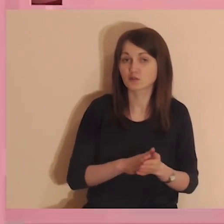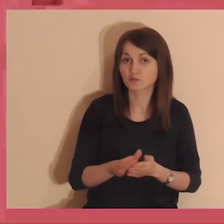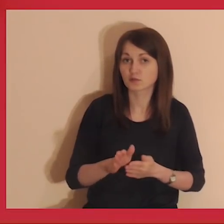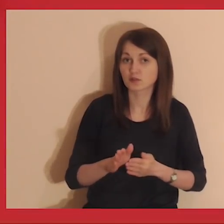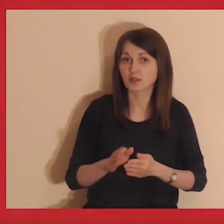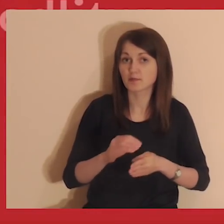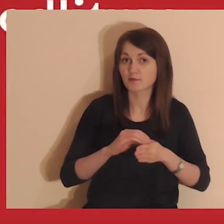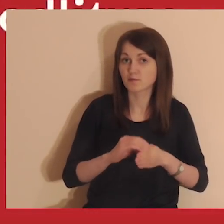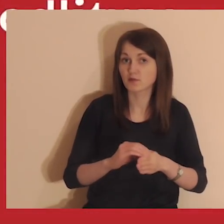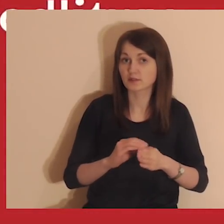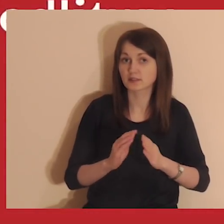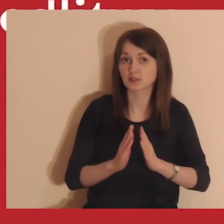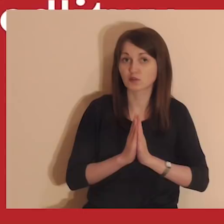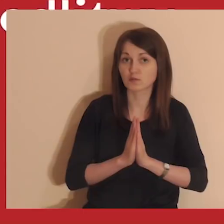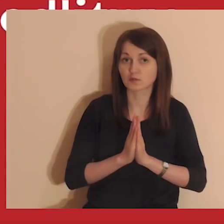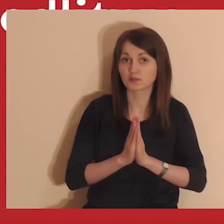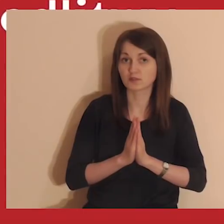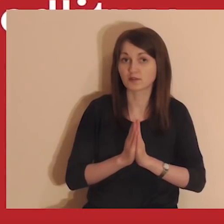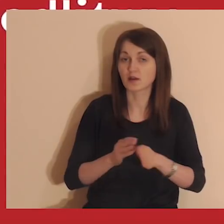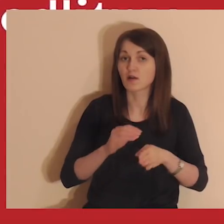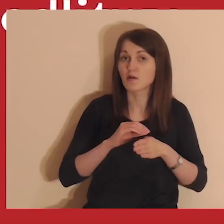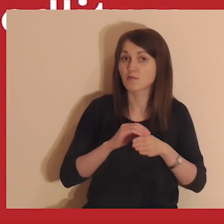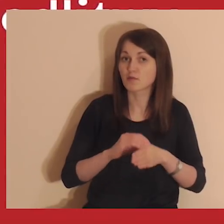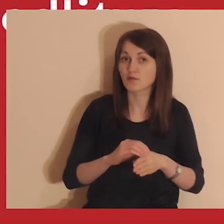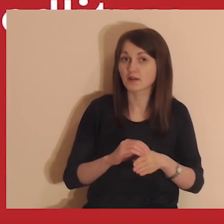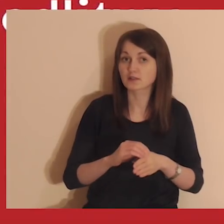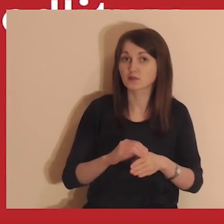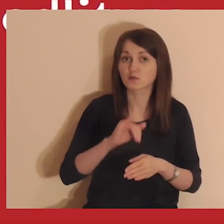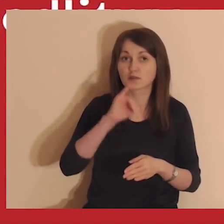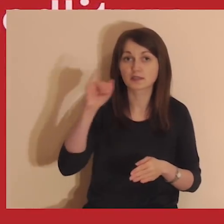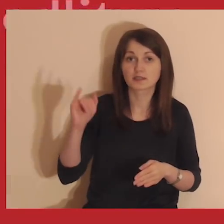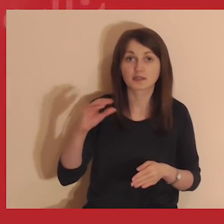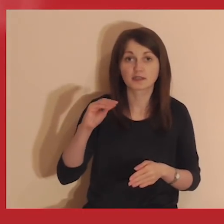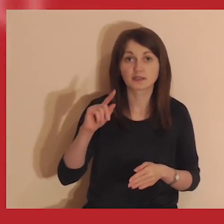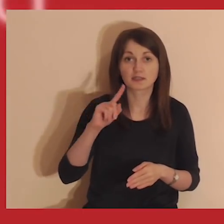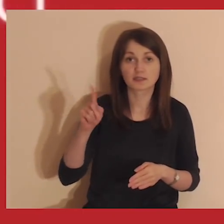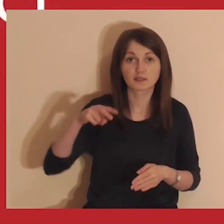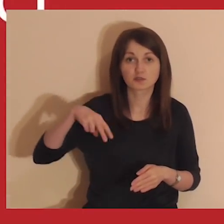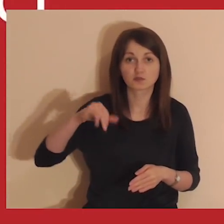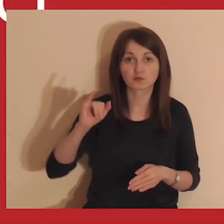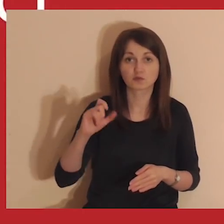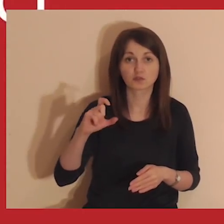A teraz rozpoczynamy wprowadzenie do modlitwy. Medytacje prowadzą jezuici.